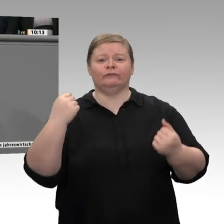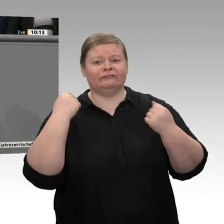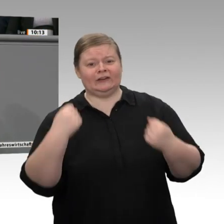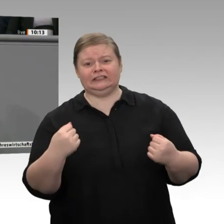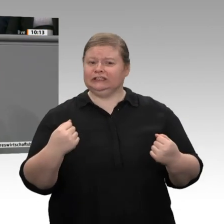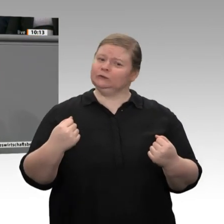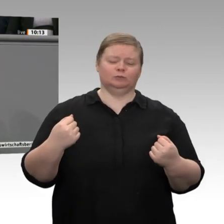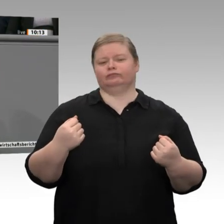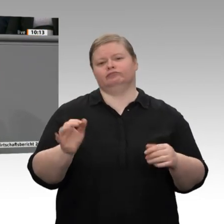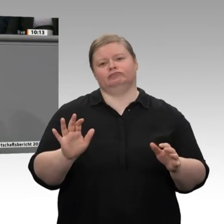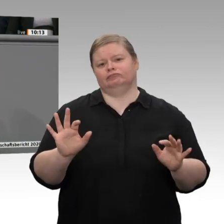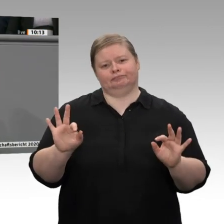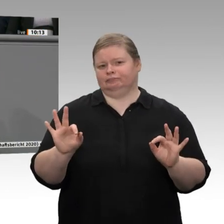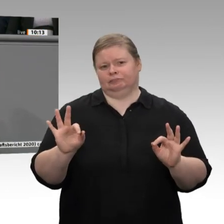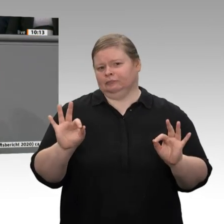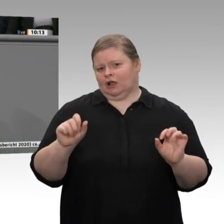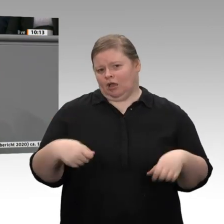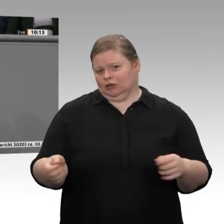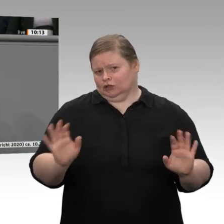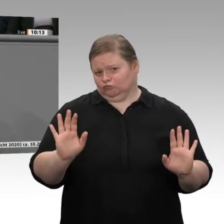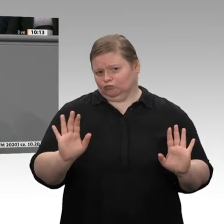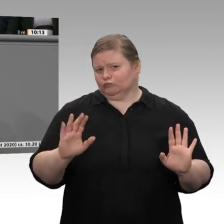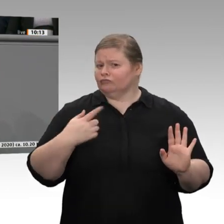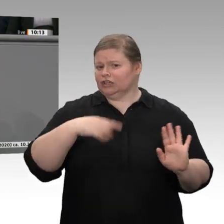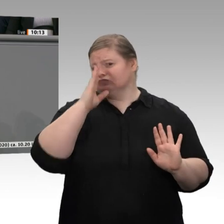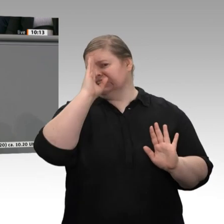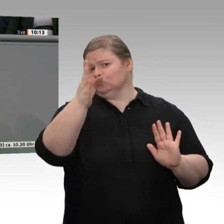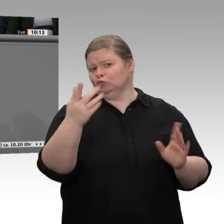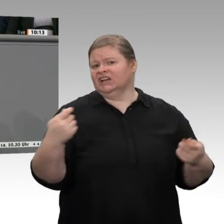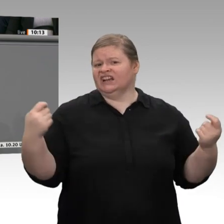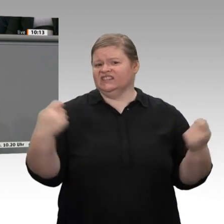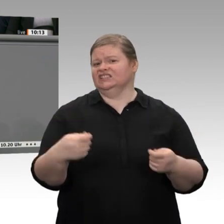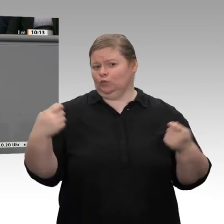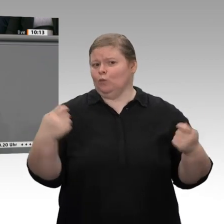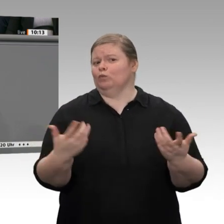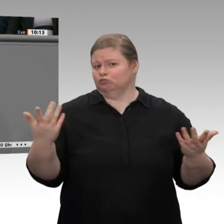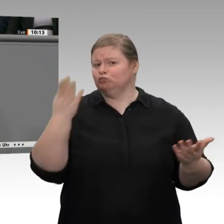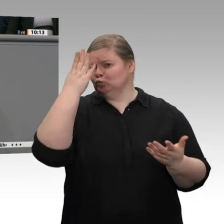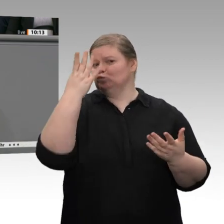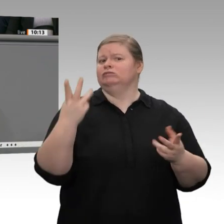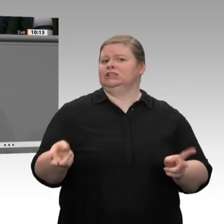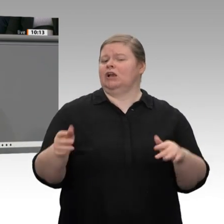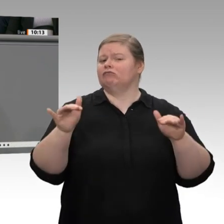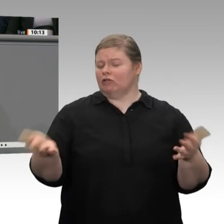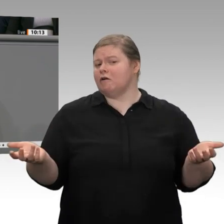Richtung von Innovationen, und genau das ist der Weg, die Zukunft, unsere Wirtschaft, aber auch die Arbeitsplätze zu